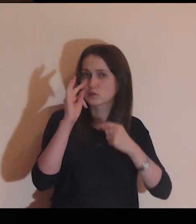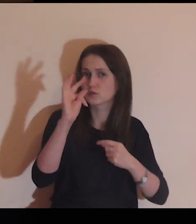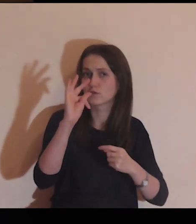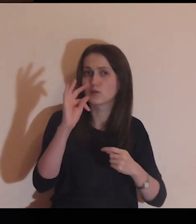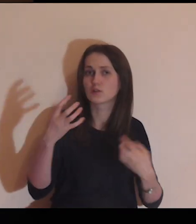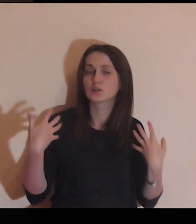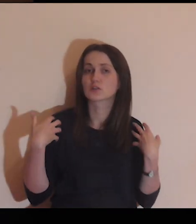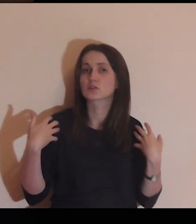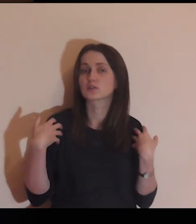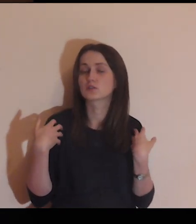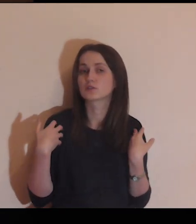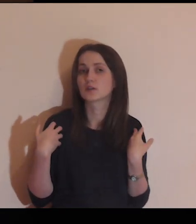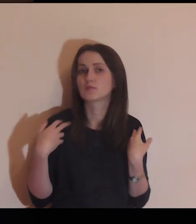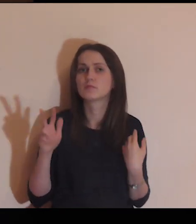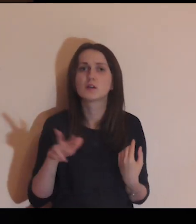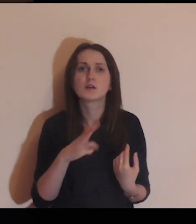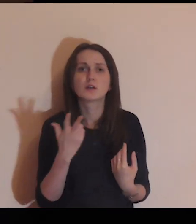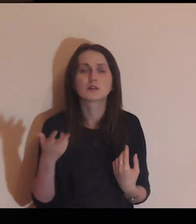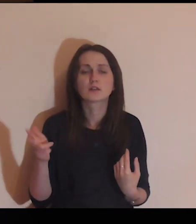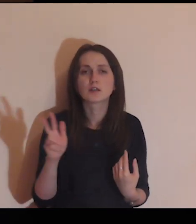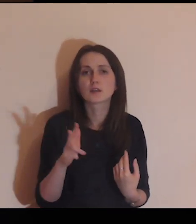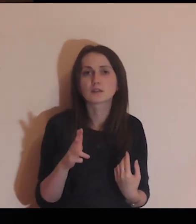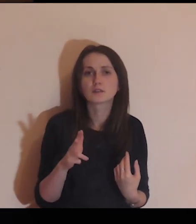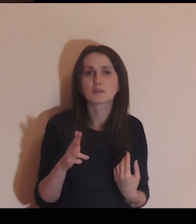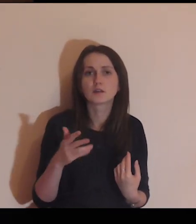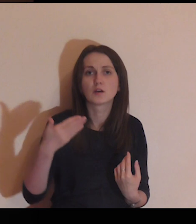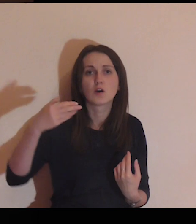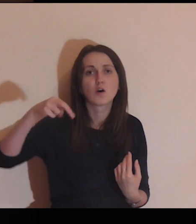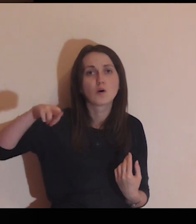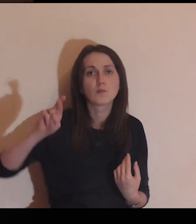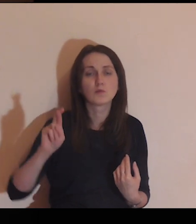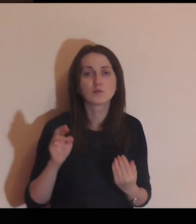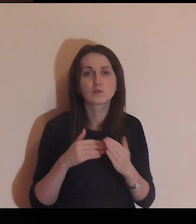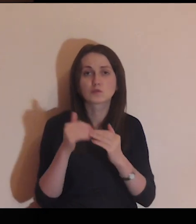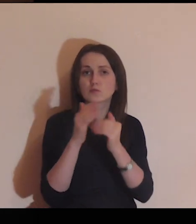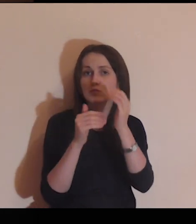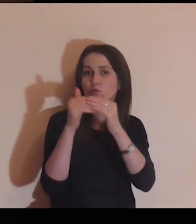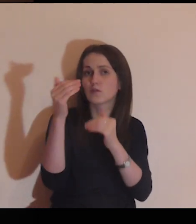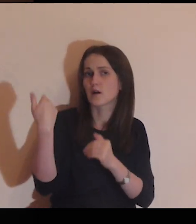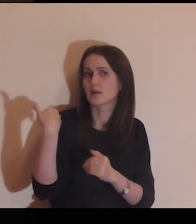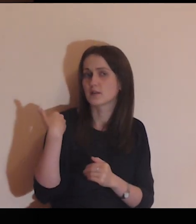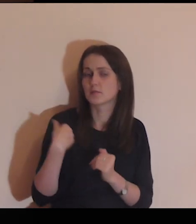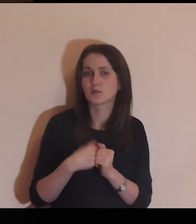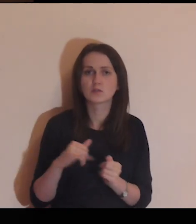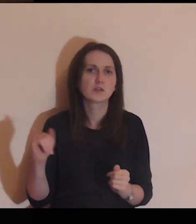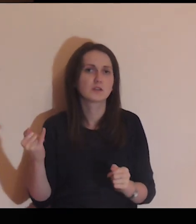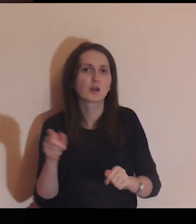Pomyśl o twoim życiu - kiedy ten mur został zbudowany?